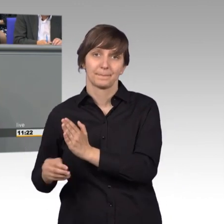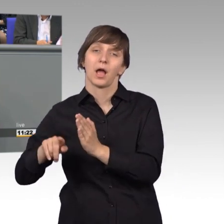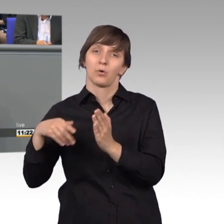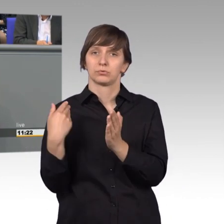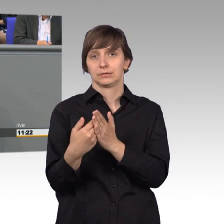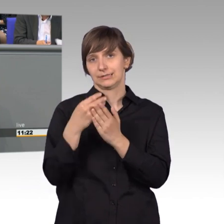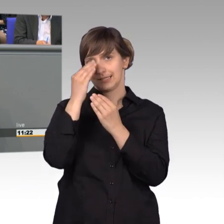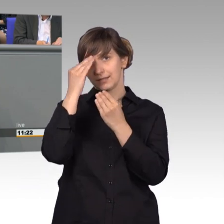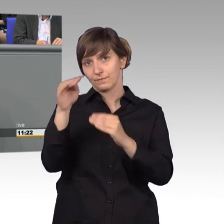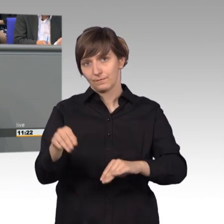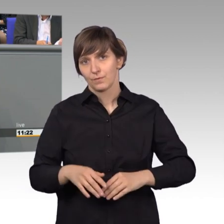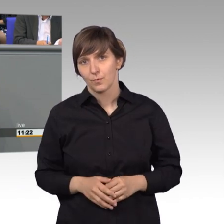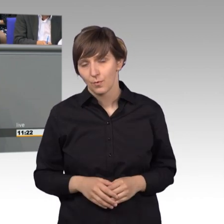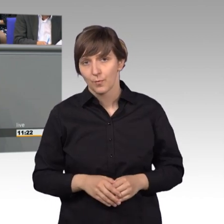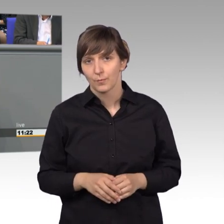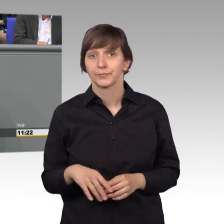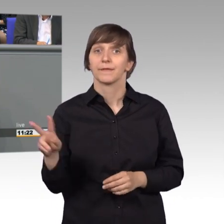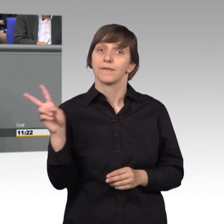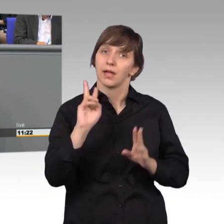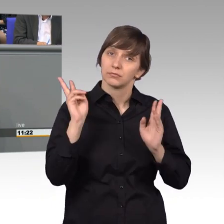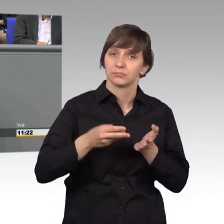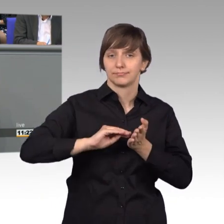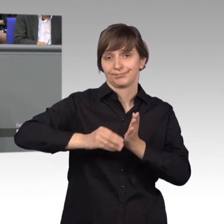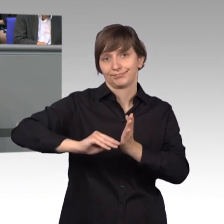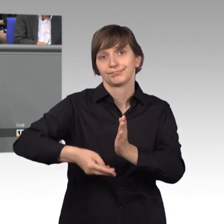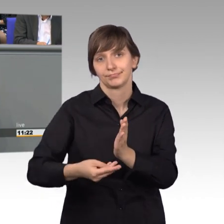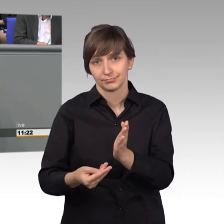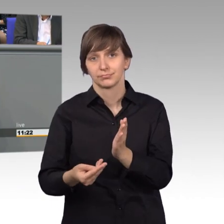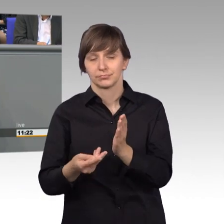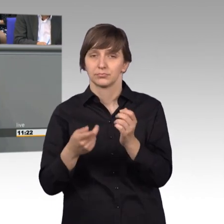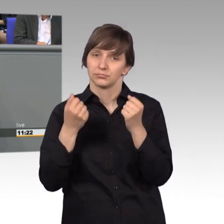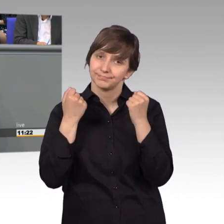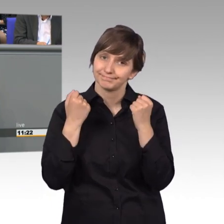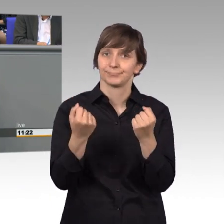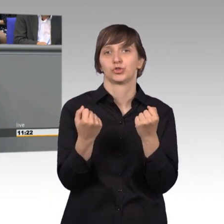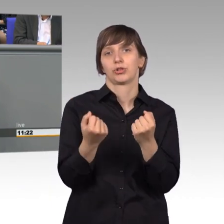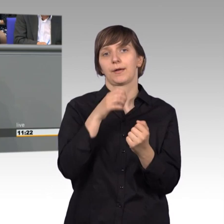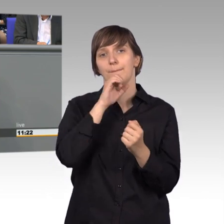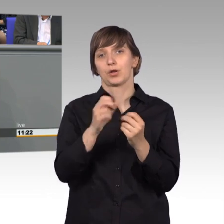Die Mehrzahl der mitzeichnenden Unterstützer einer Petition erfolgen postalisch oder per Fax.